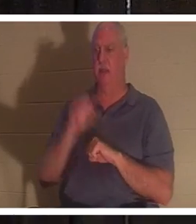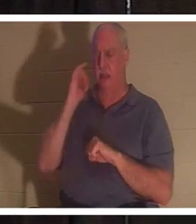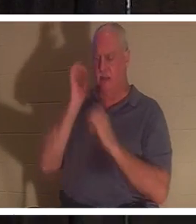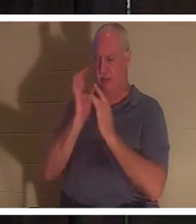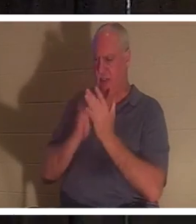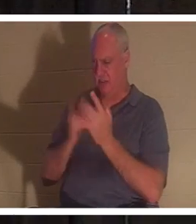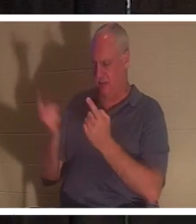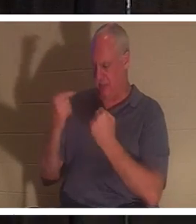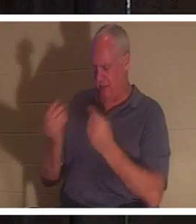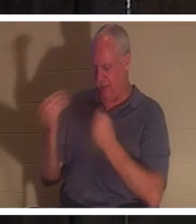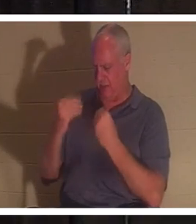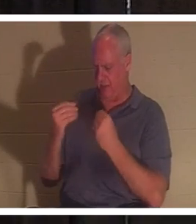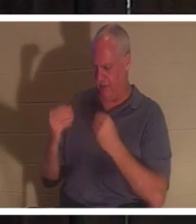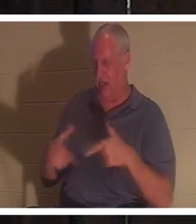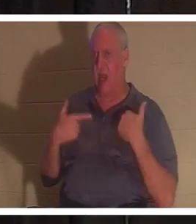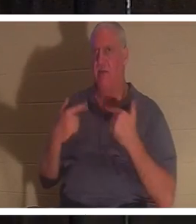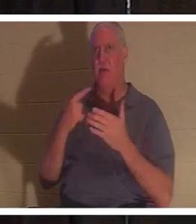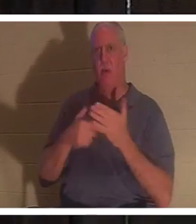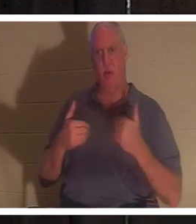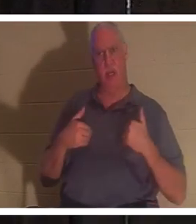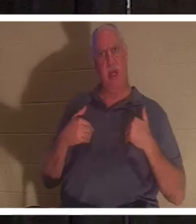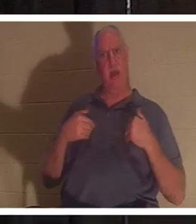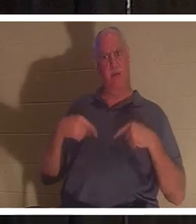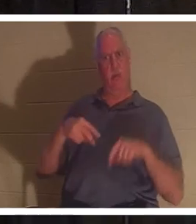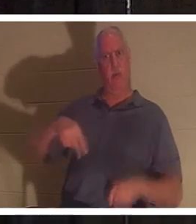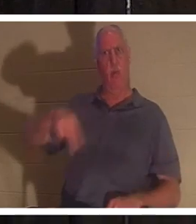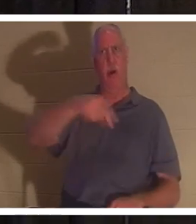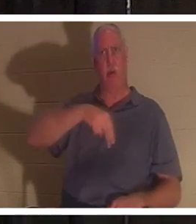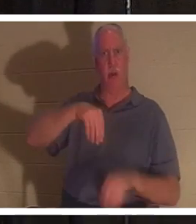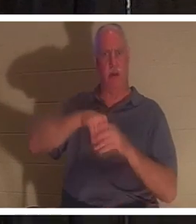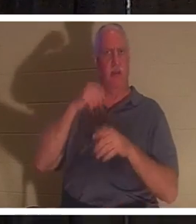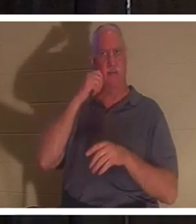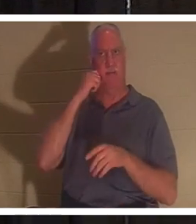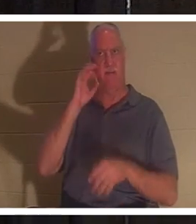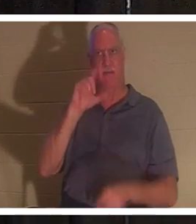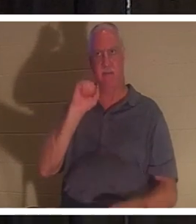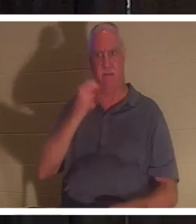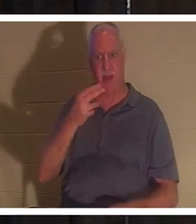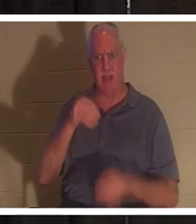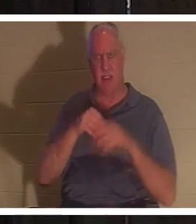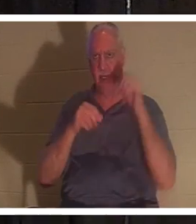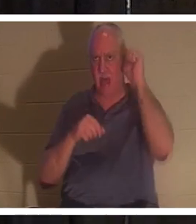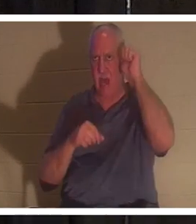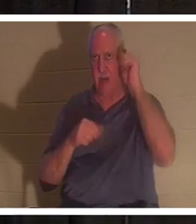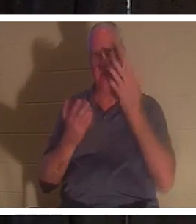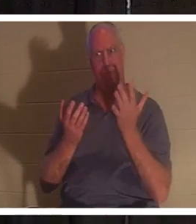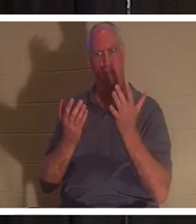, तो जब हम आदम में देह में घूम रहे थे तो हमारे पास क्या था? क्या आप मेरे साथ हैं? वह